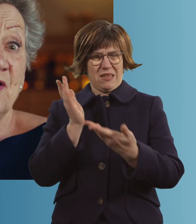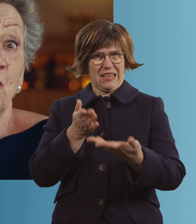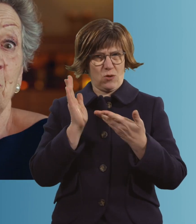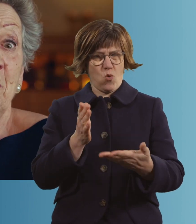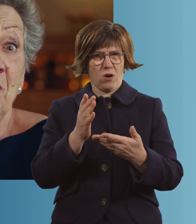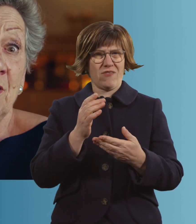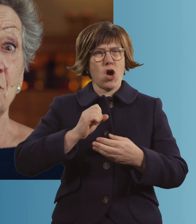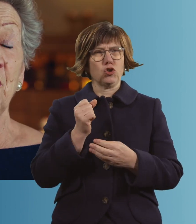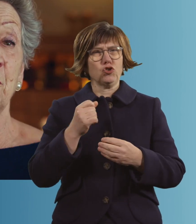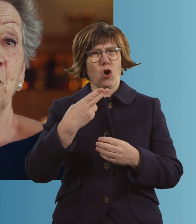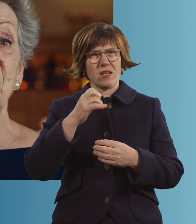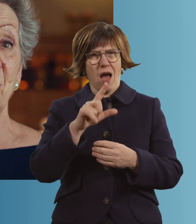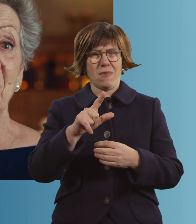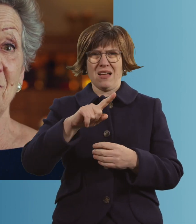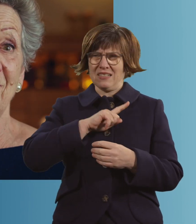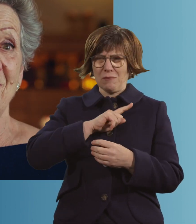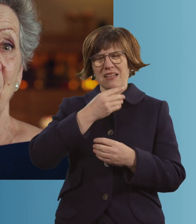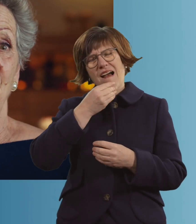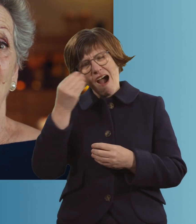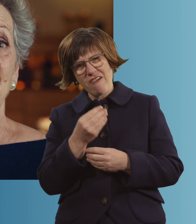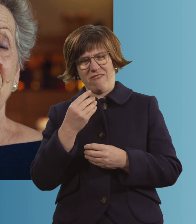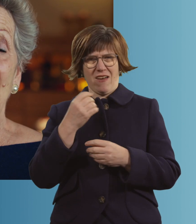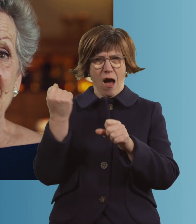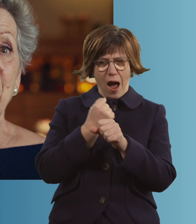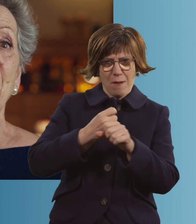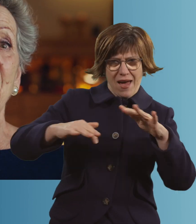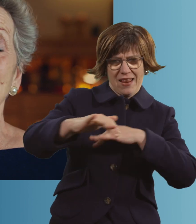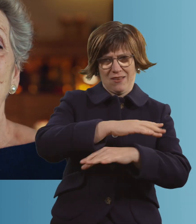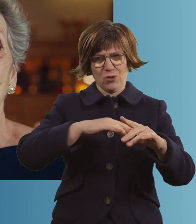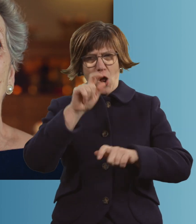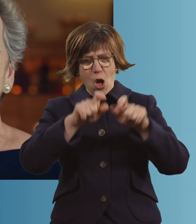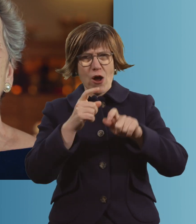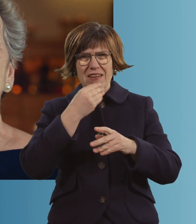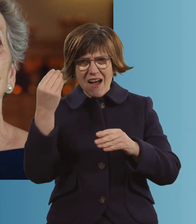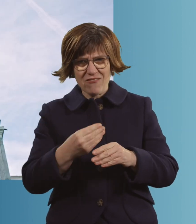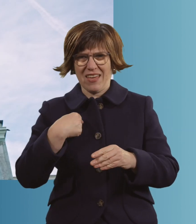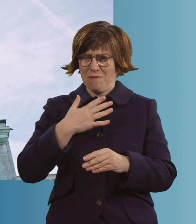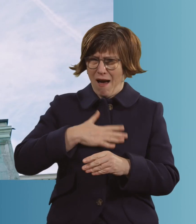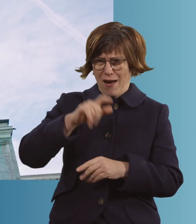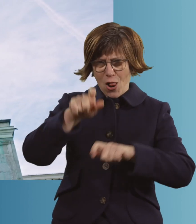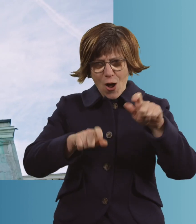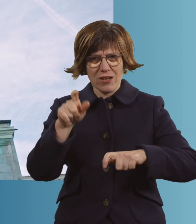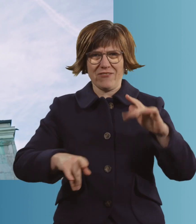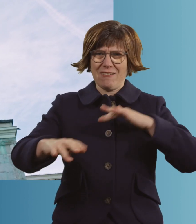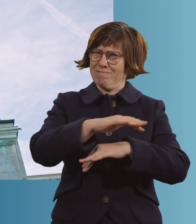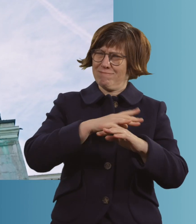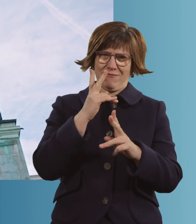Die Wiesn mochte mich, ich mochte die Wiesn. Die Leute mochten mich, ich mochte die Leute. Ja, es war einfach eine irre Zeit.